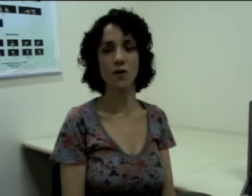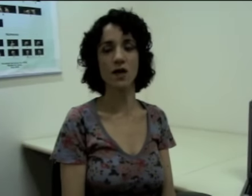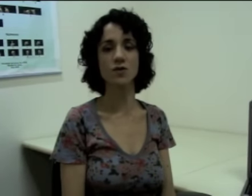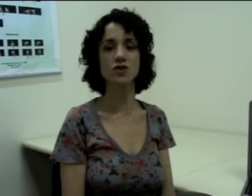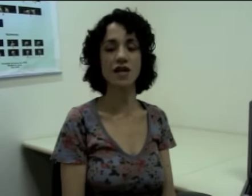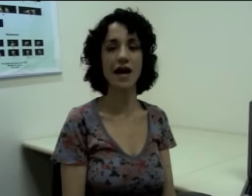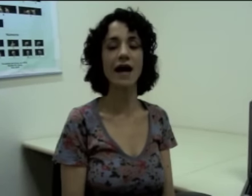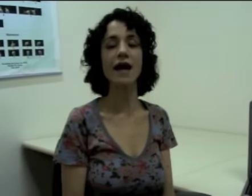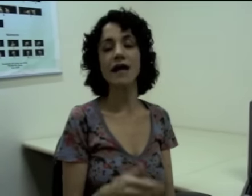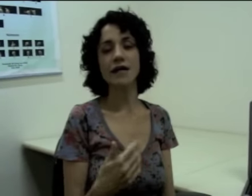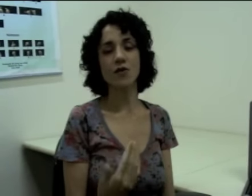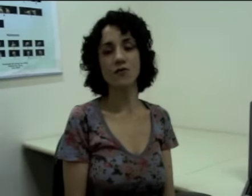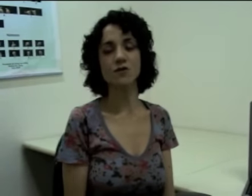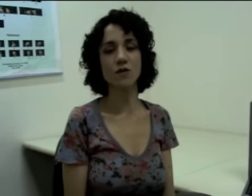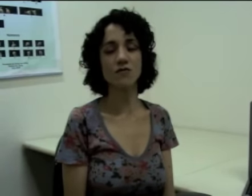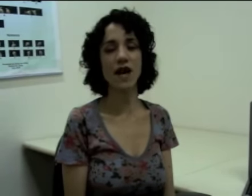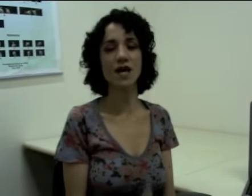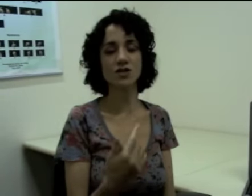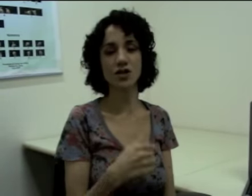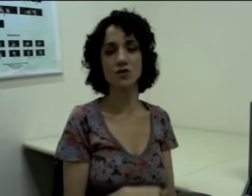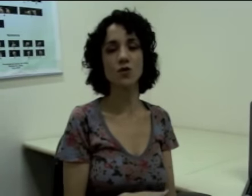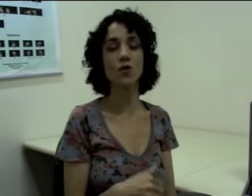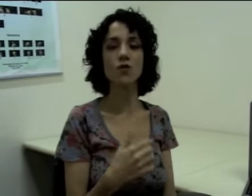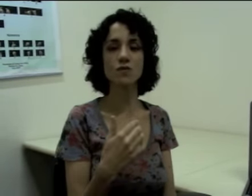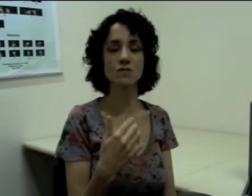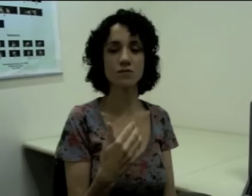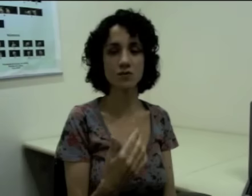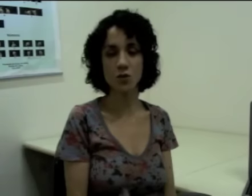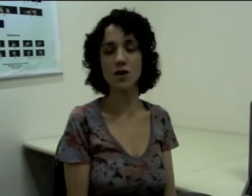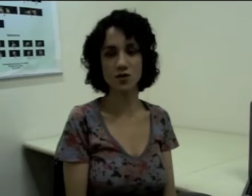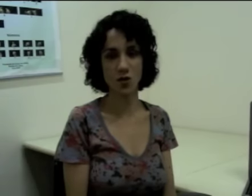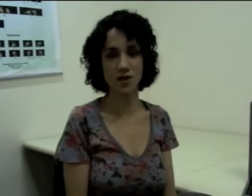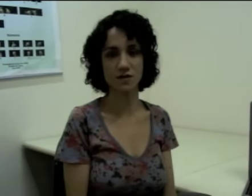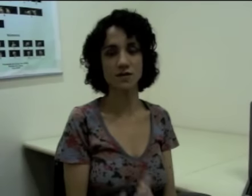eu quero indicar que eu fiz uma viagem que durou duas horas.